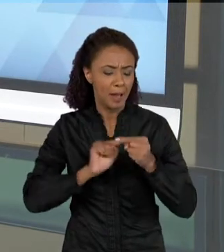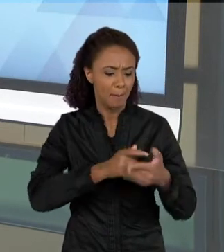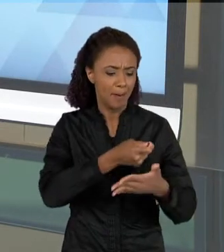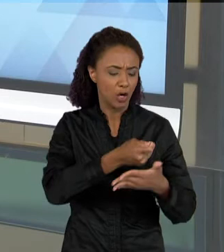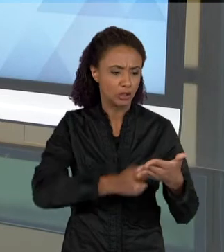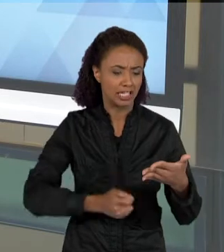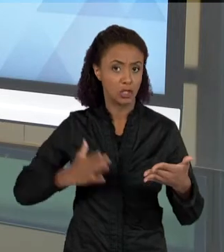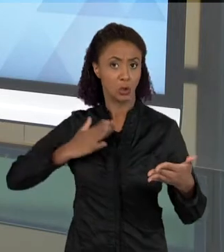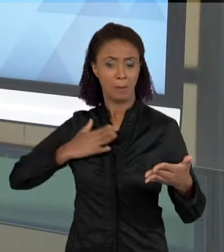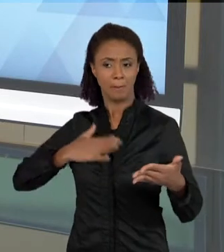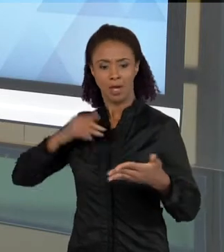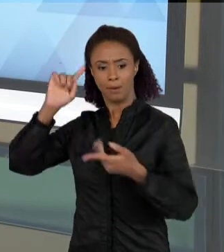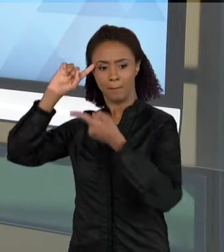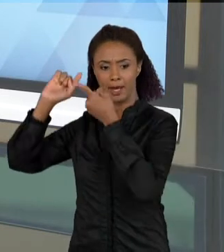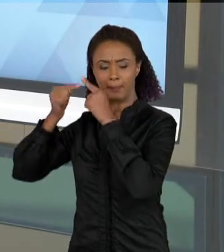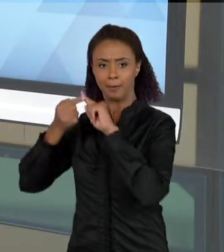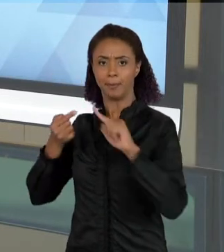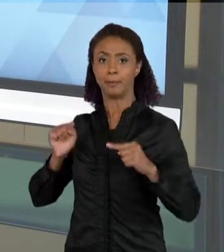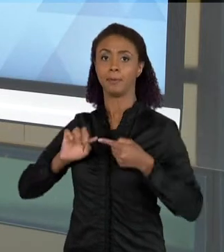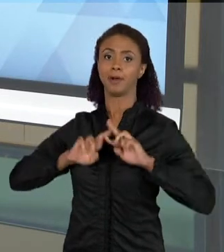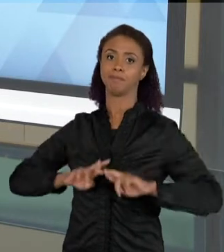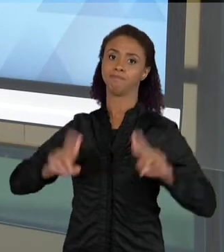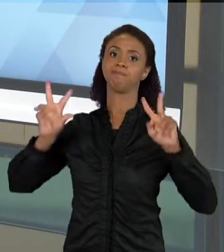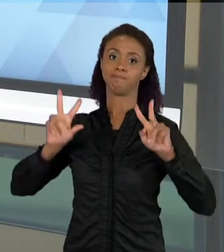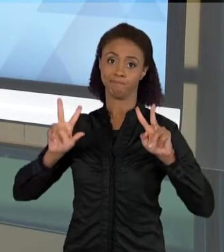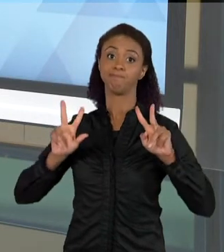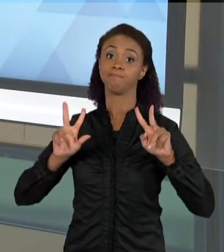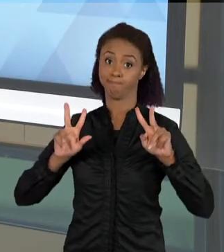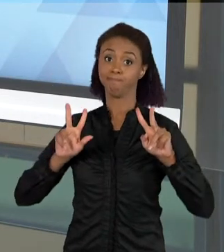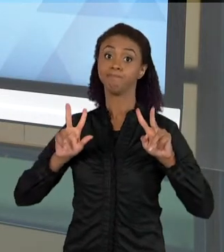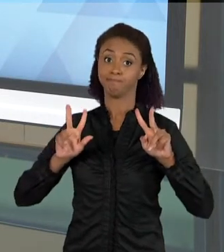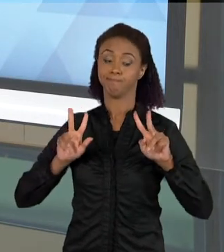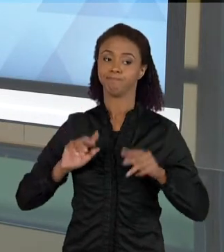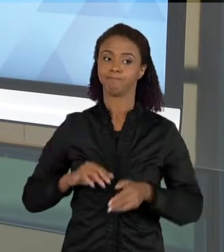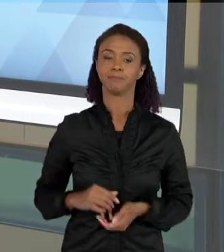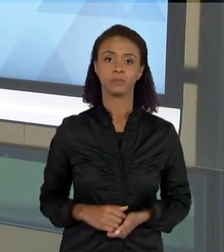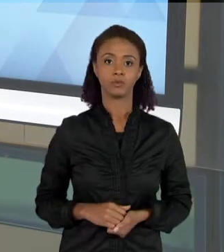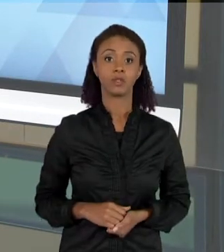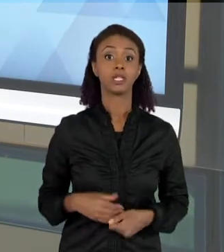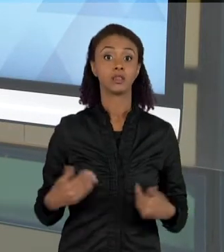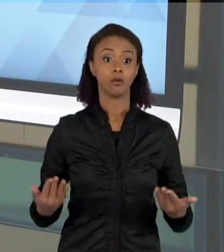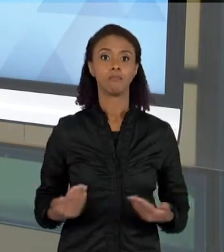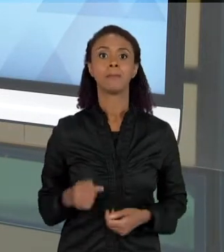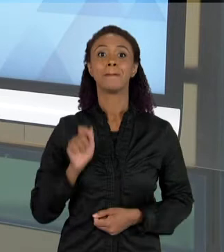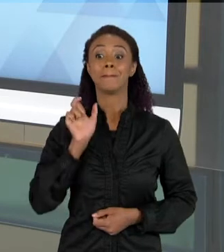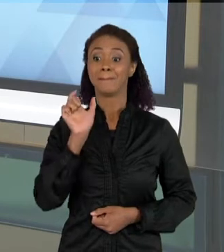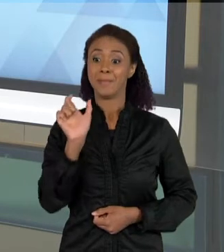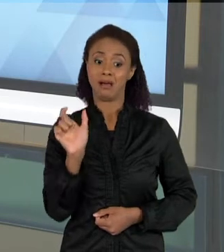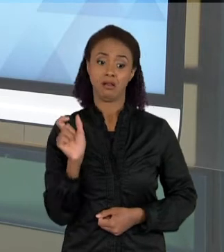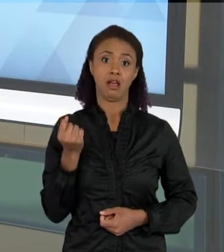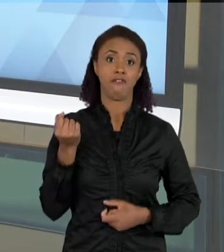DAQUELA QUE VOCÊ GOSTARIA QUE ELAS FIZESSEM. ENTÃO ALGUMAS PALAVRAS, PRINCIPALMENTE ALGUMAS PALAVRAS QUE A